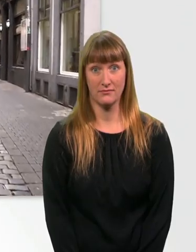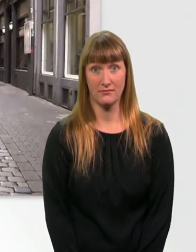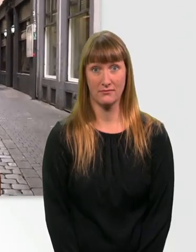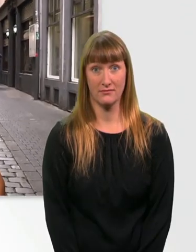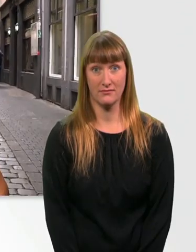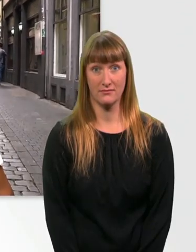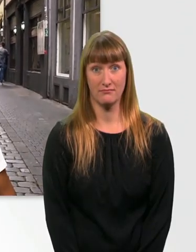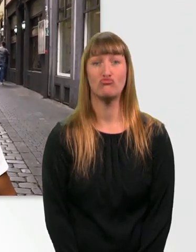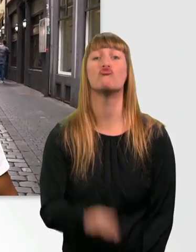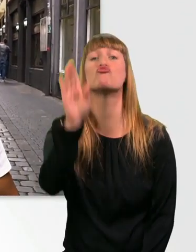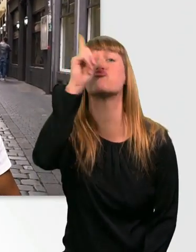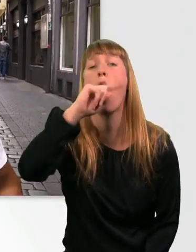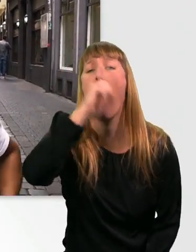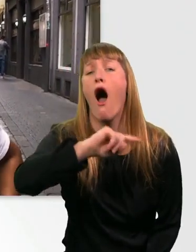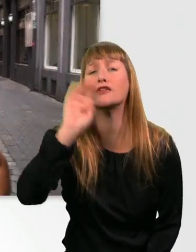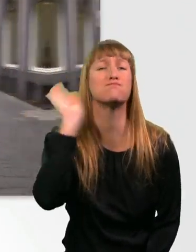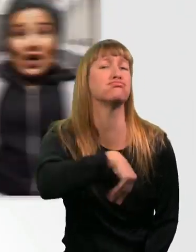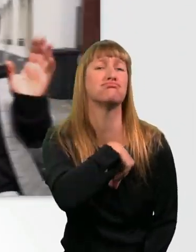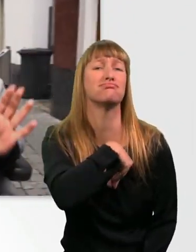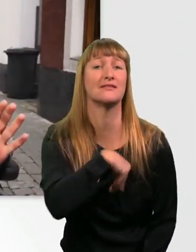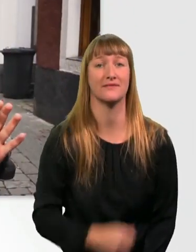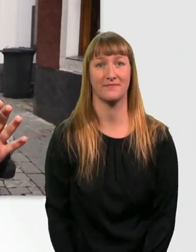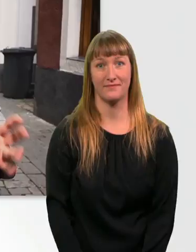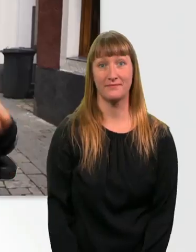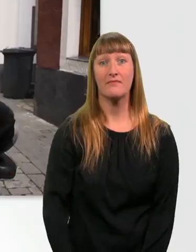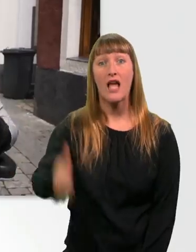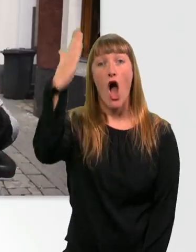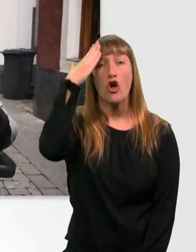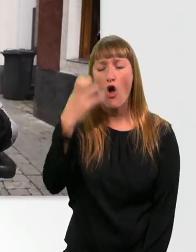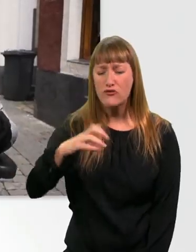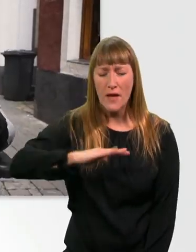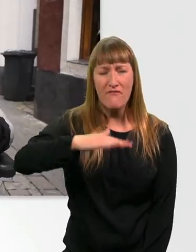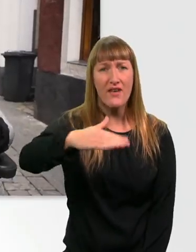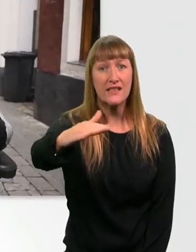Das macht richtig Spaß, ja. Kopfsteinpflaster ist richtig gut für meine Glasknochen.